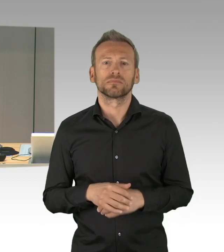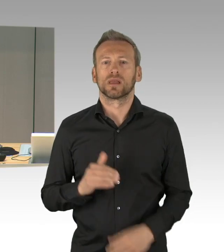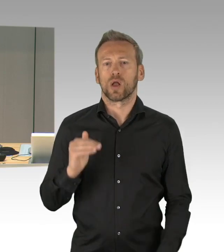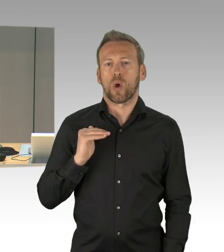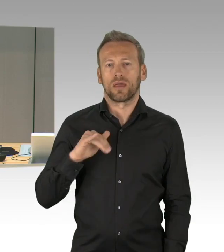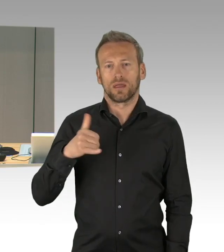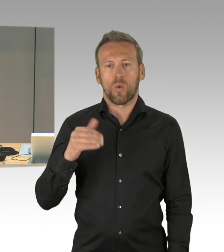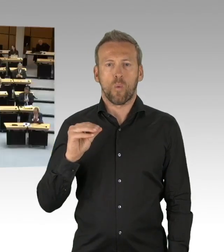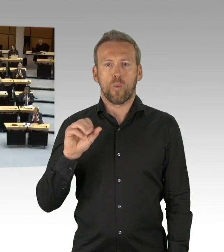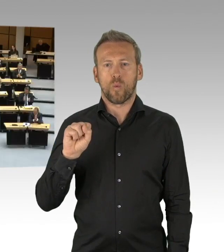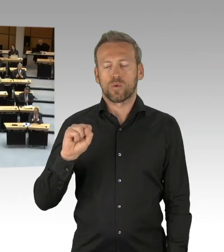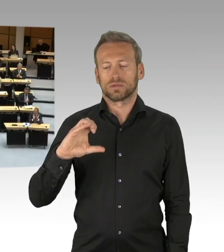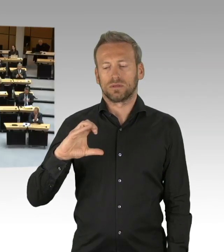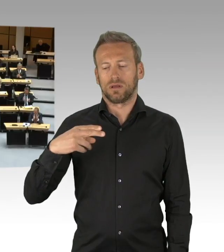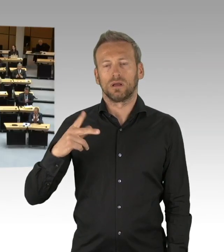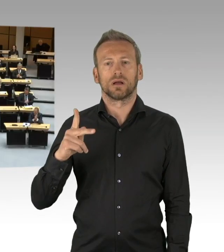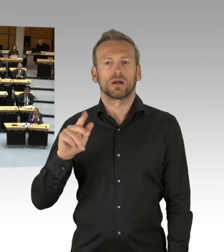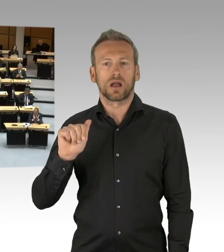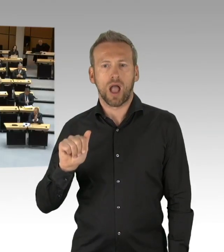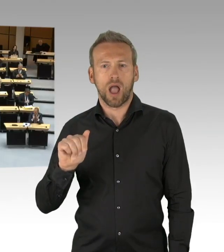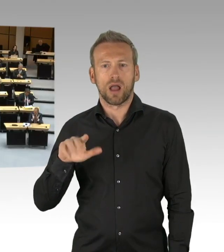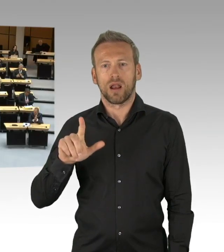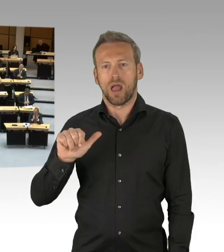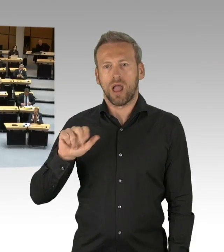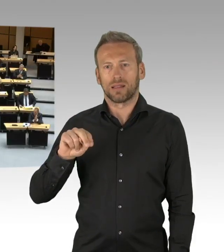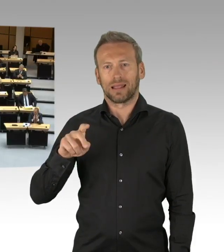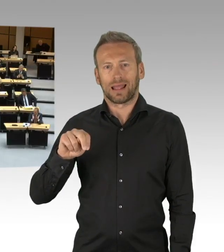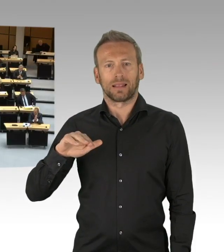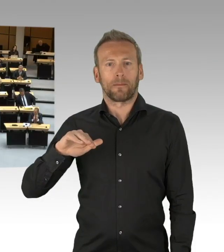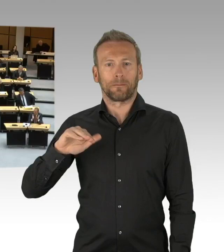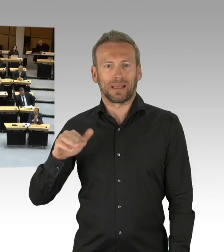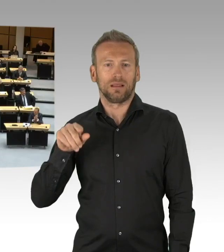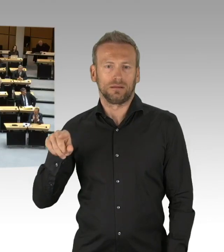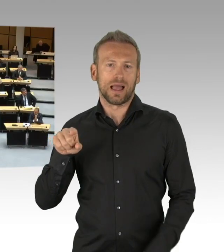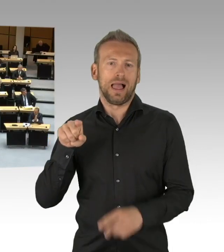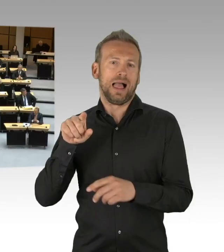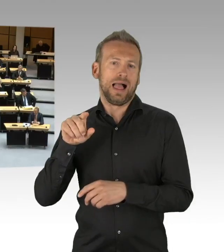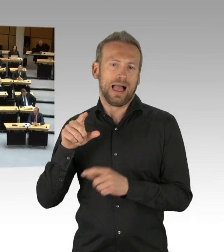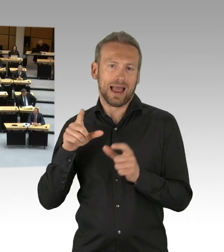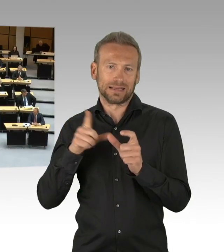(Beifall)